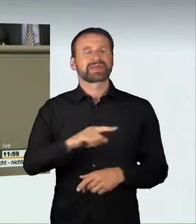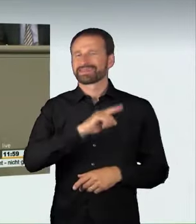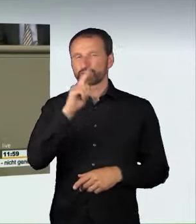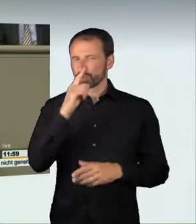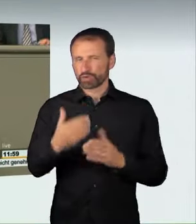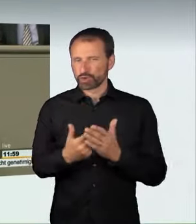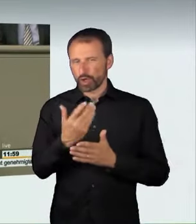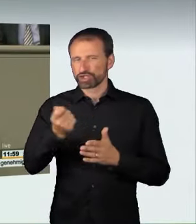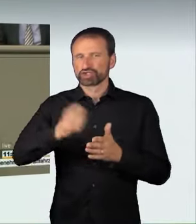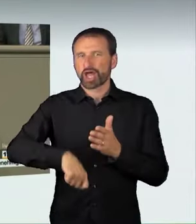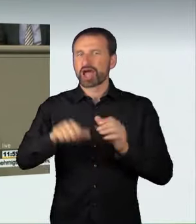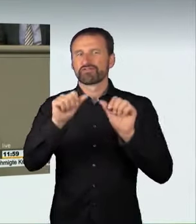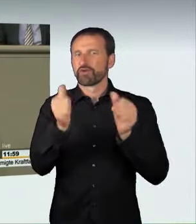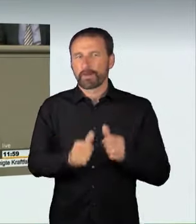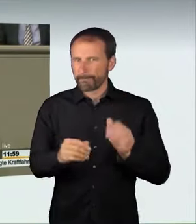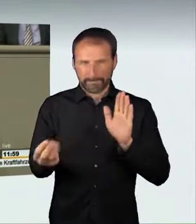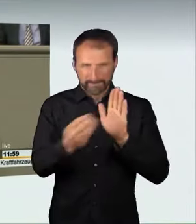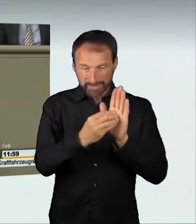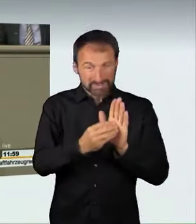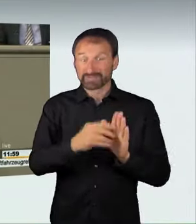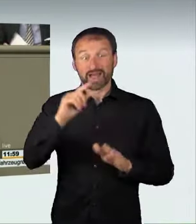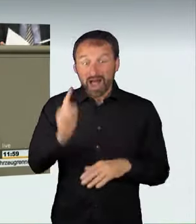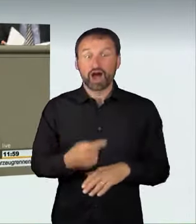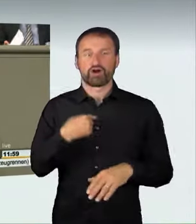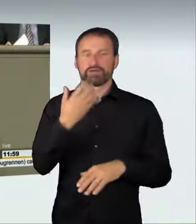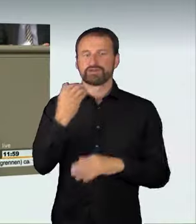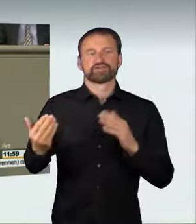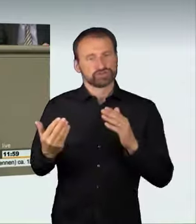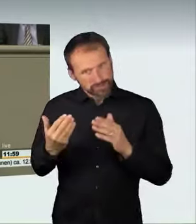nämlich die Wegnahme des Autos. Der Raser kann sein Fahrzeug verlieren.